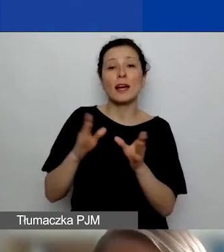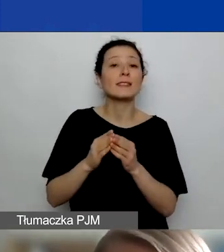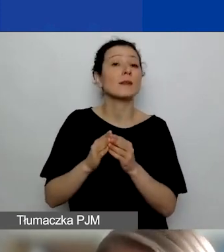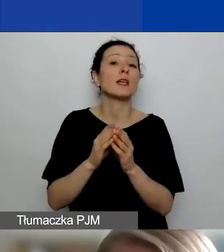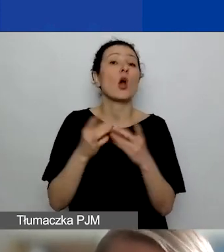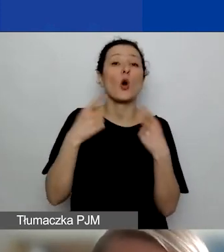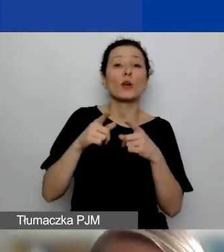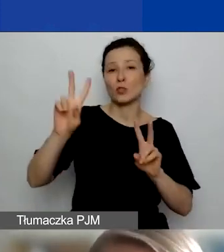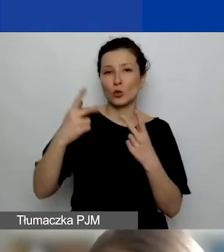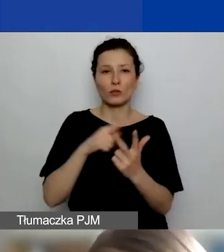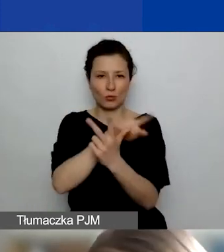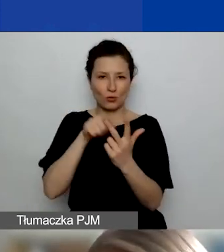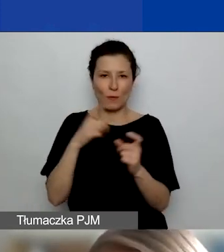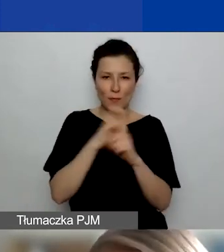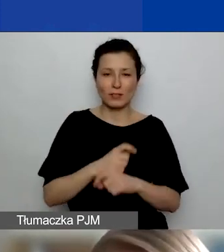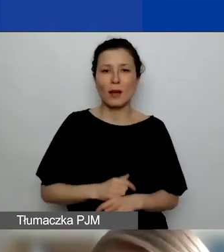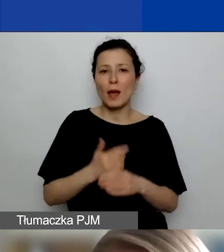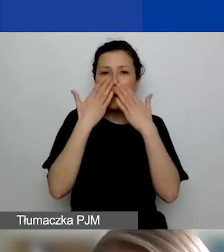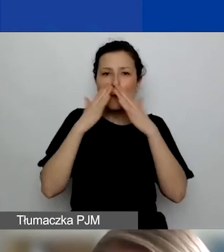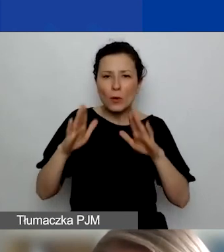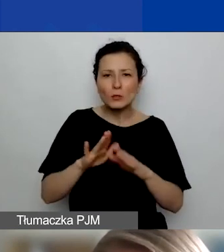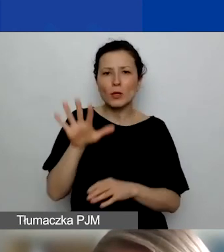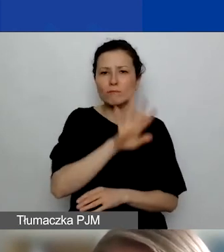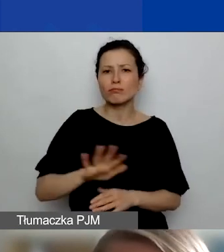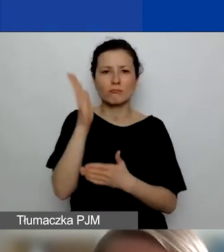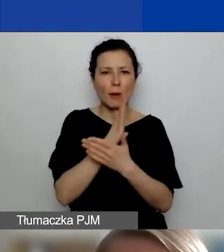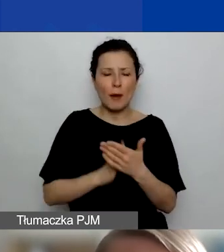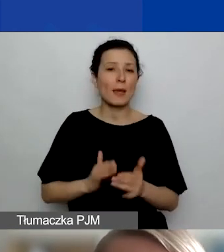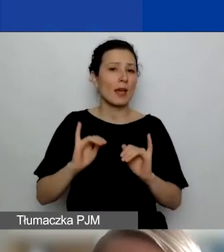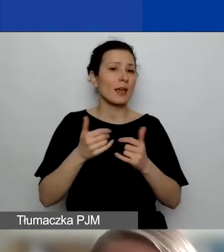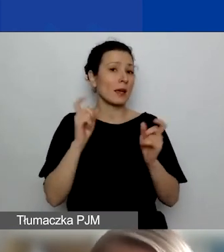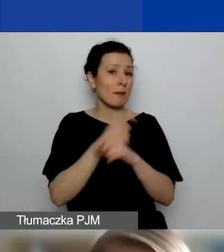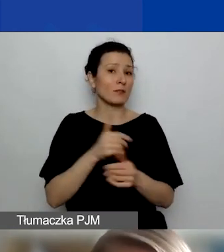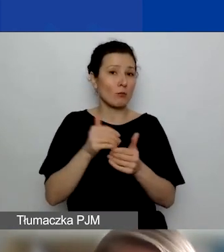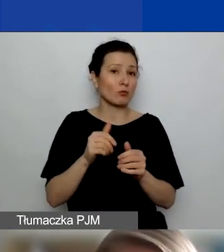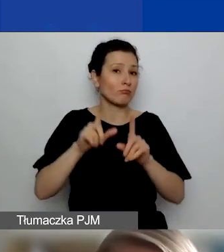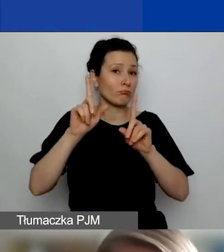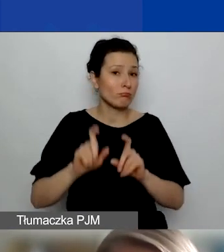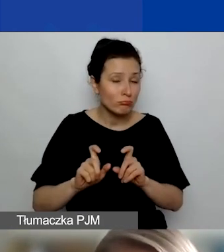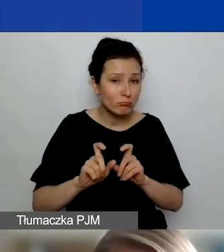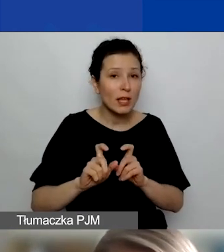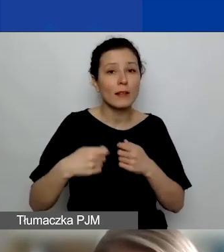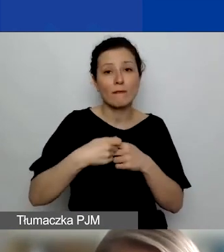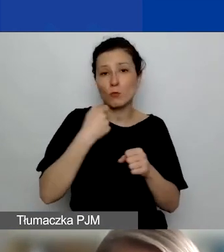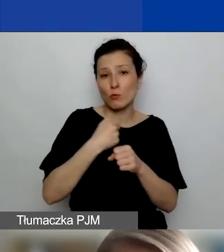jakie państwa poza Polską wchodzą w grę, jeżeli chodzi o partnerstwo. Tutaj możecie państwo je też sobie przeczytać.